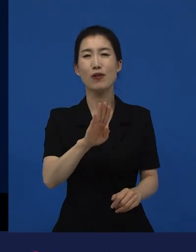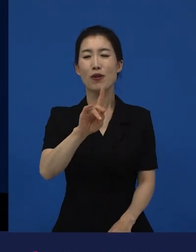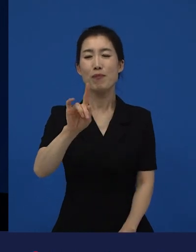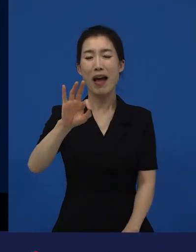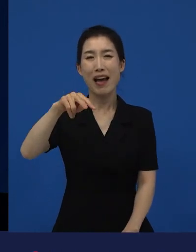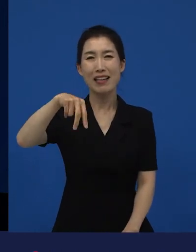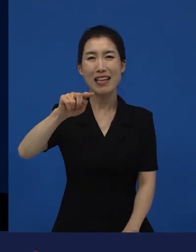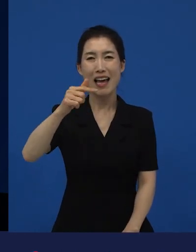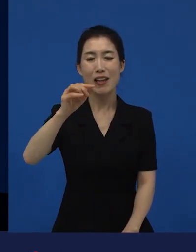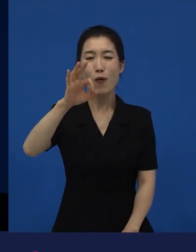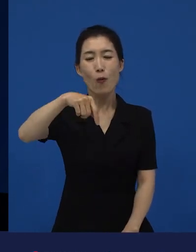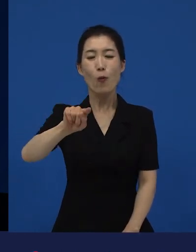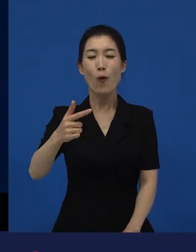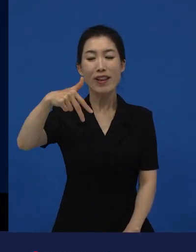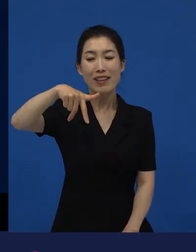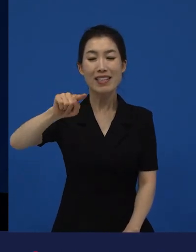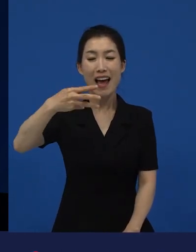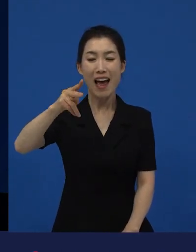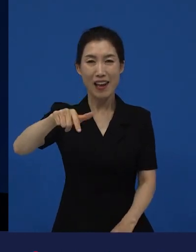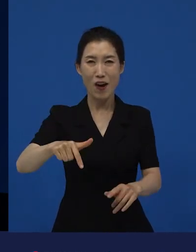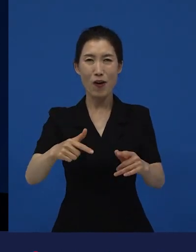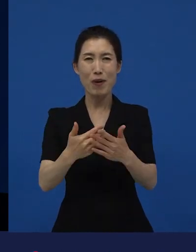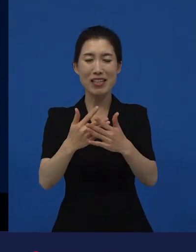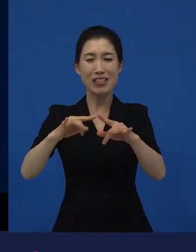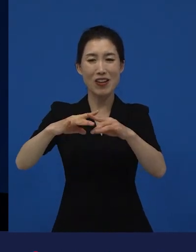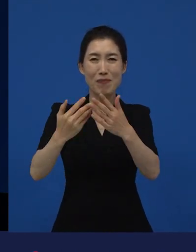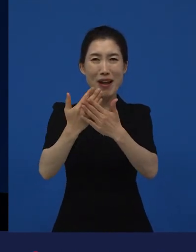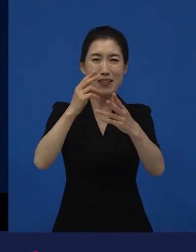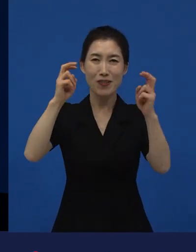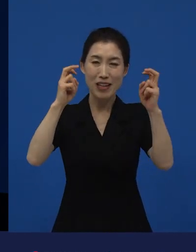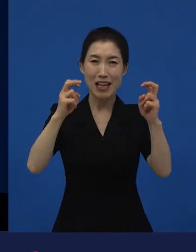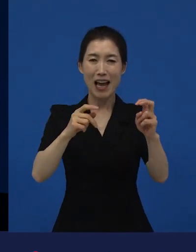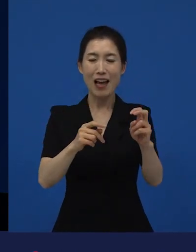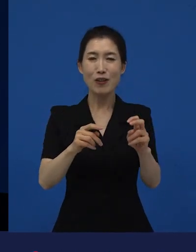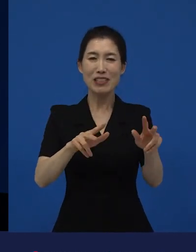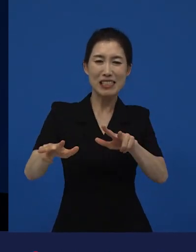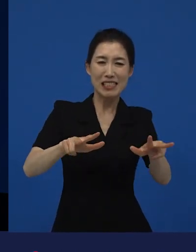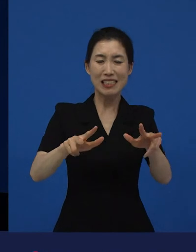그것들에 대해서 오히려 희망을 주려고 만들어진 작품인데 우리에게는,